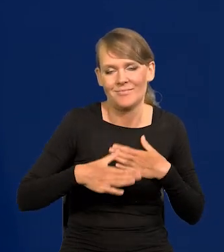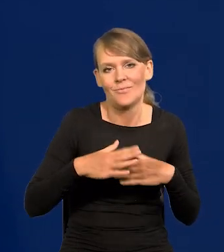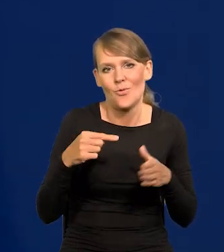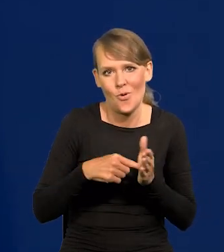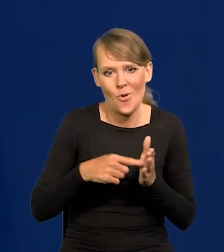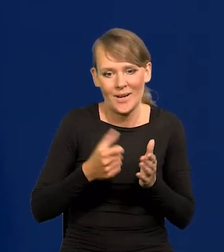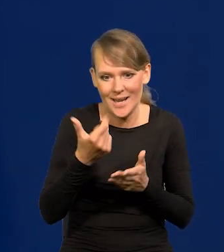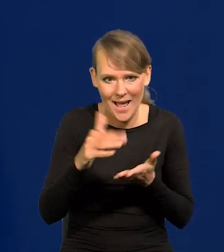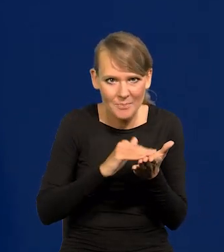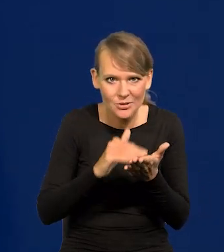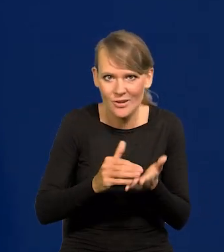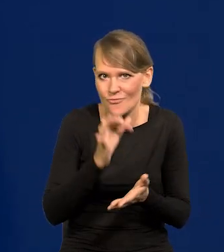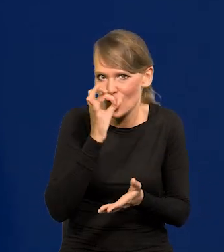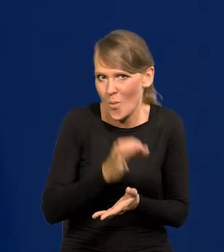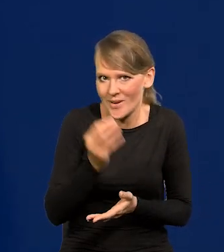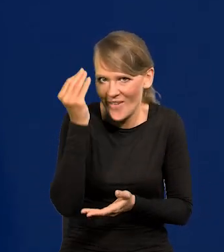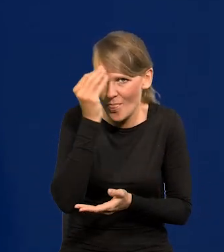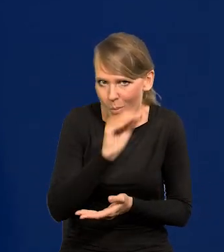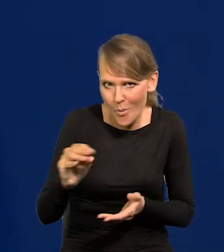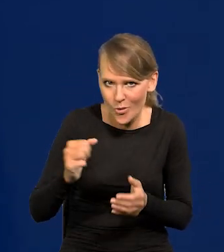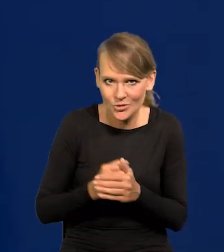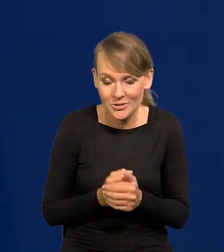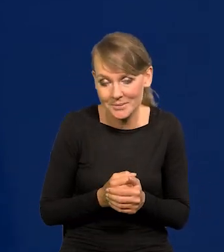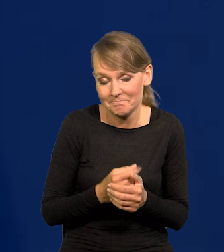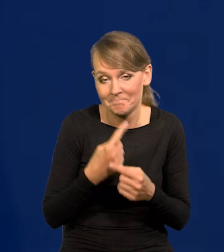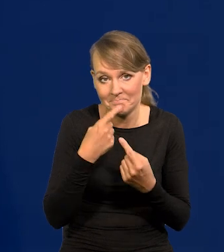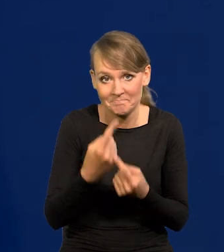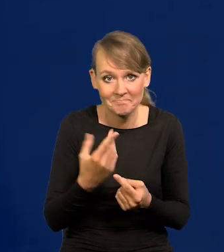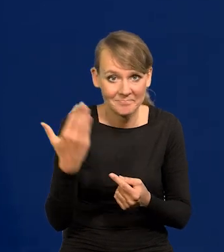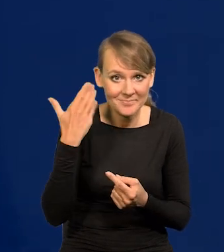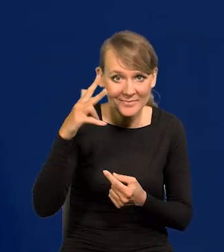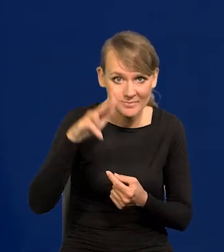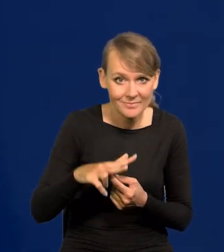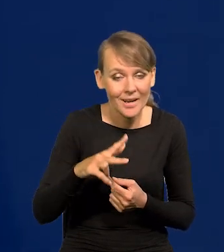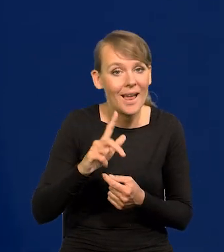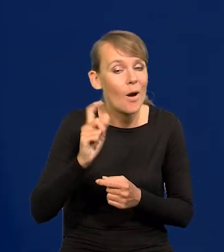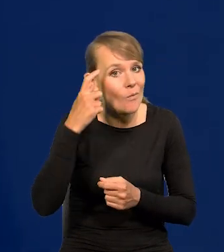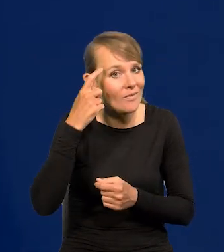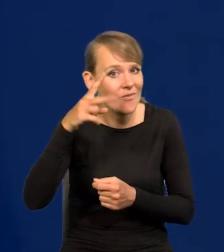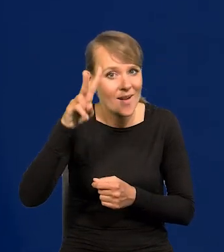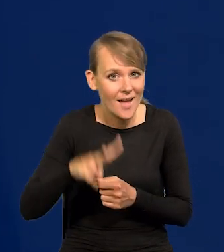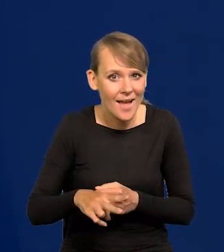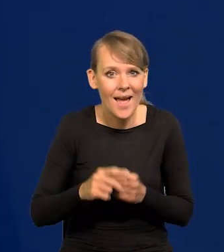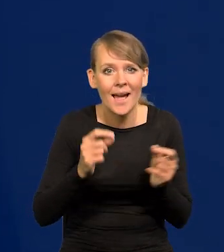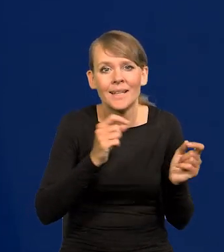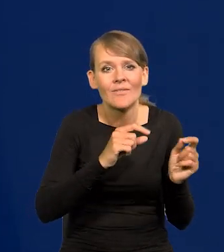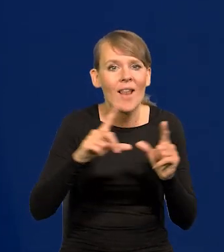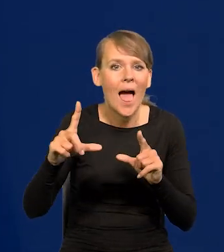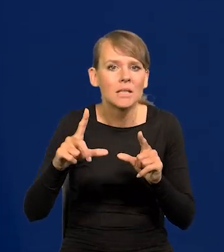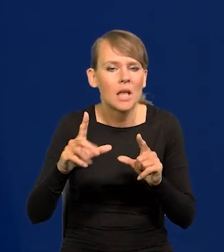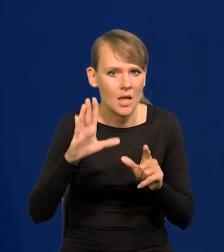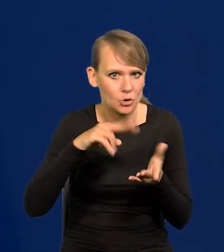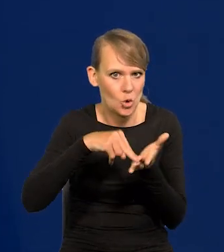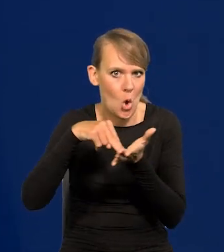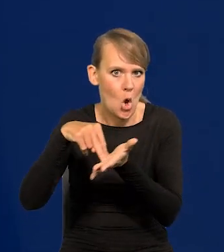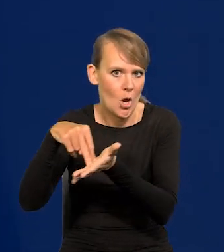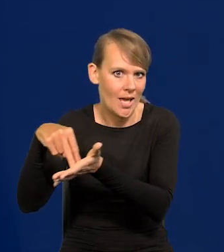Powiem tak, przez trzy ostatnie miesiące, a dwa w szczególności inflacja stoi, stoi w miejscu.